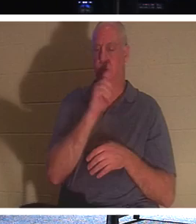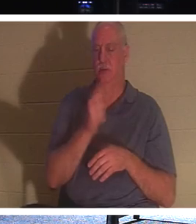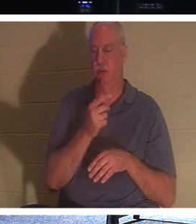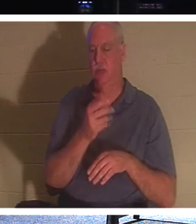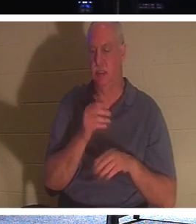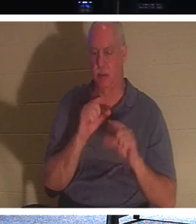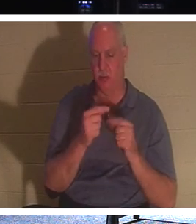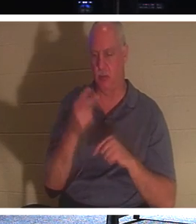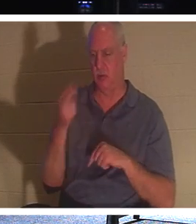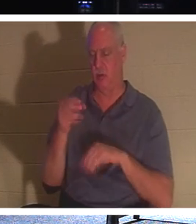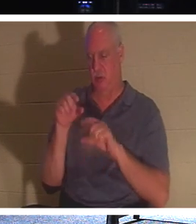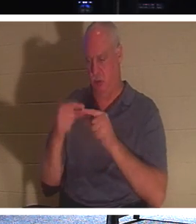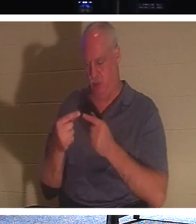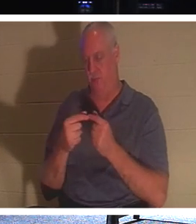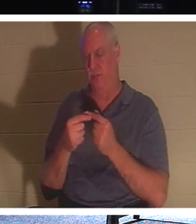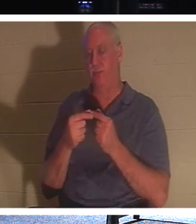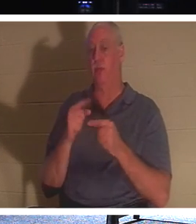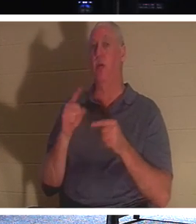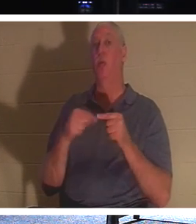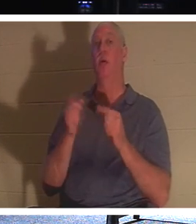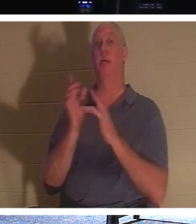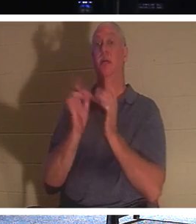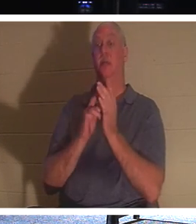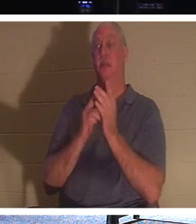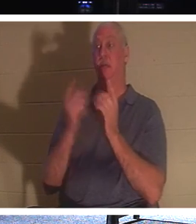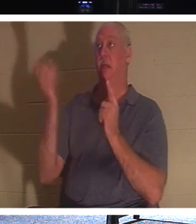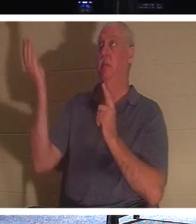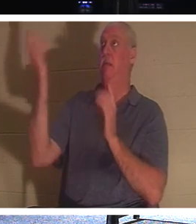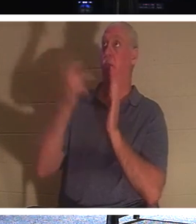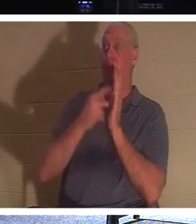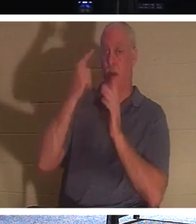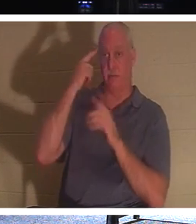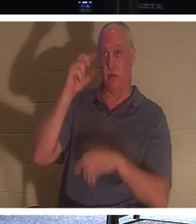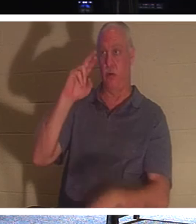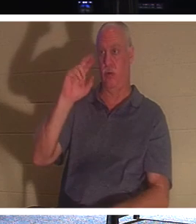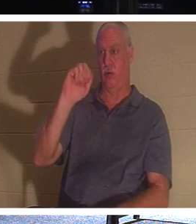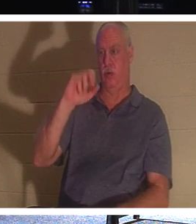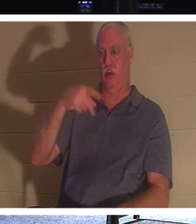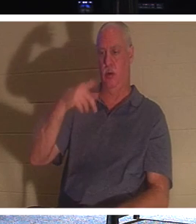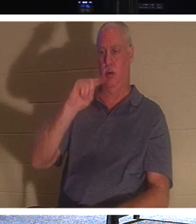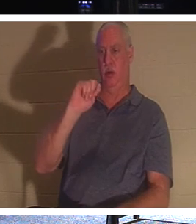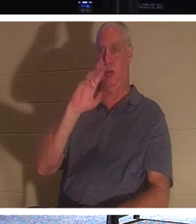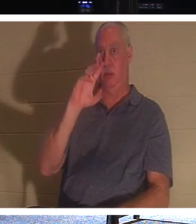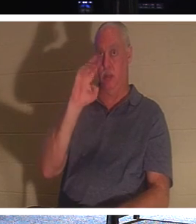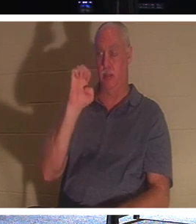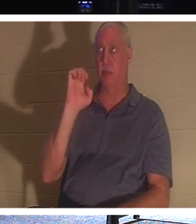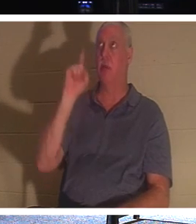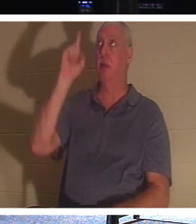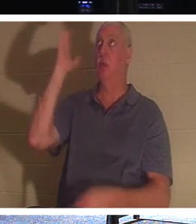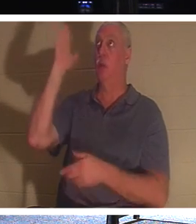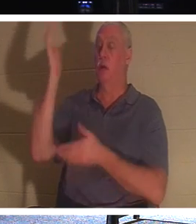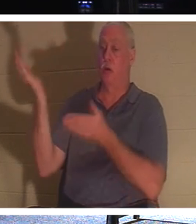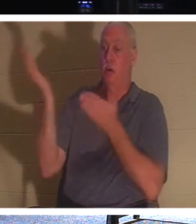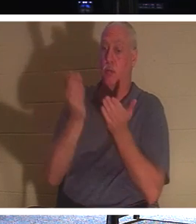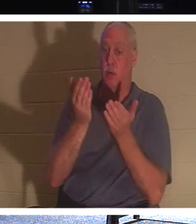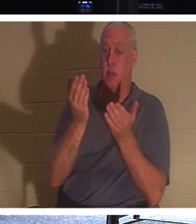それは、イエスが携挙に来られるとき、イエスはキリストのうちにある人々を連れて来るということです。